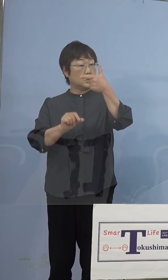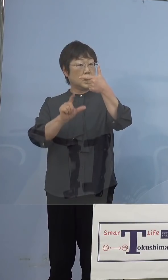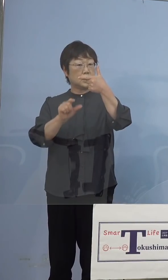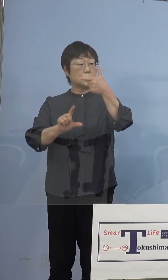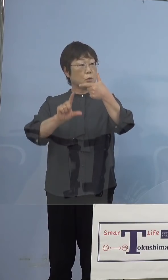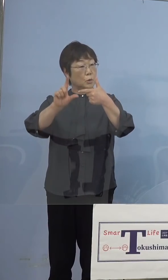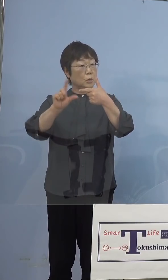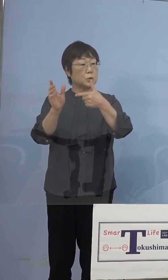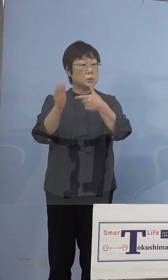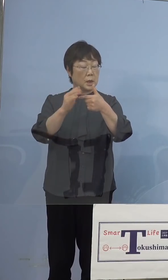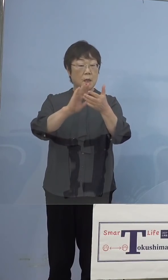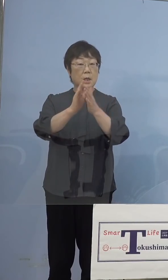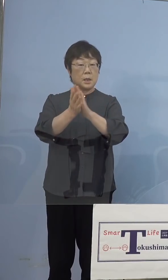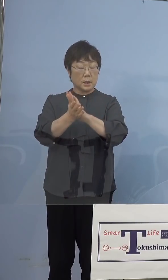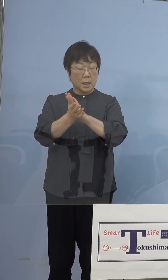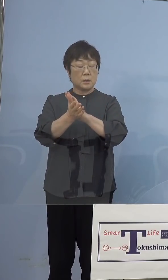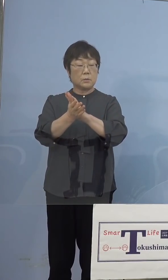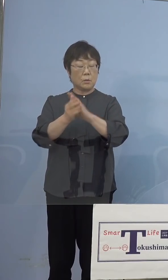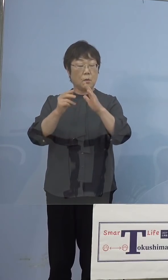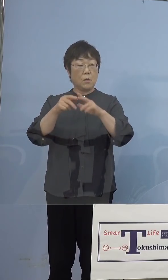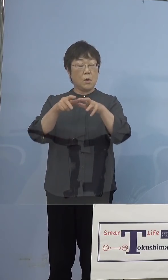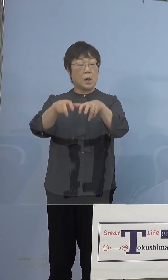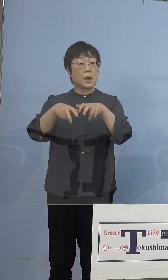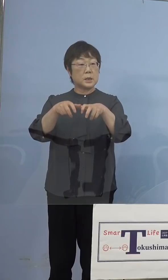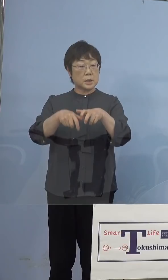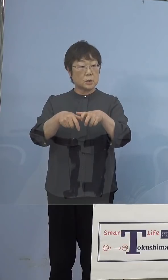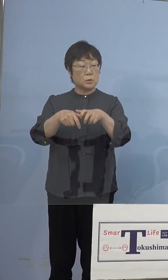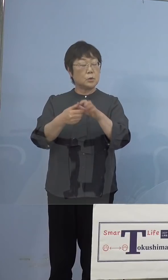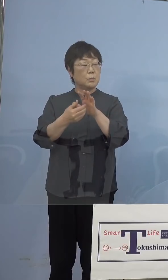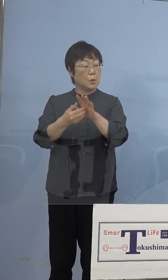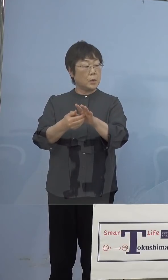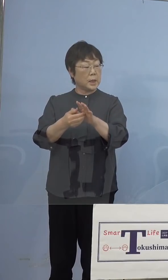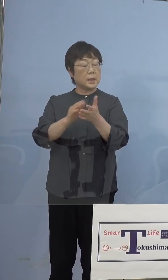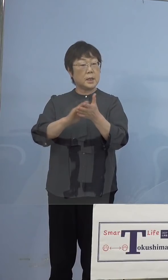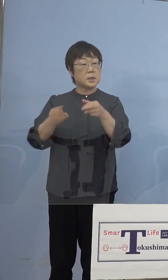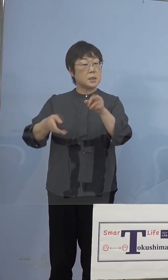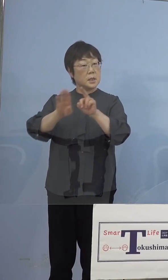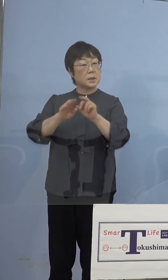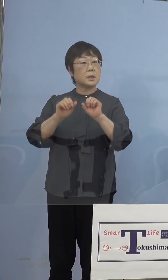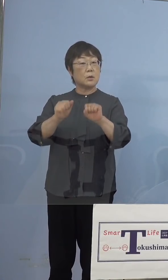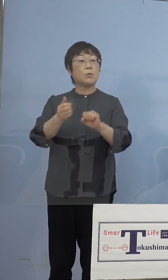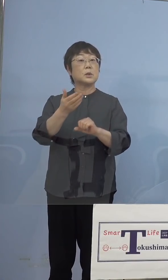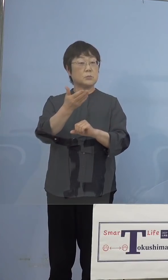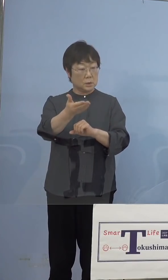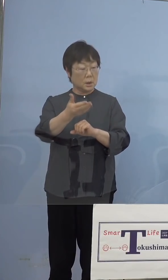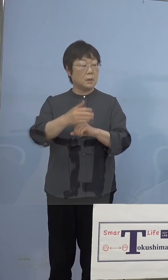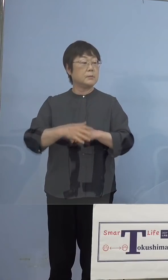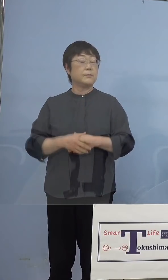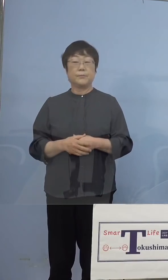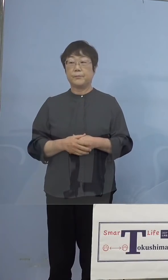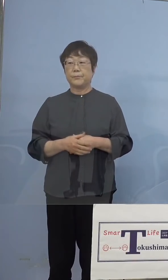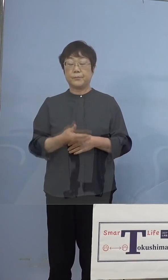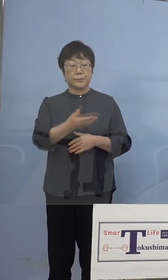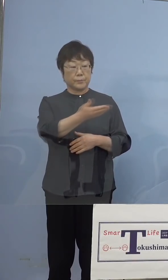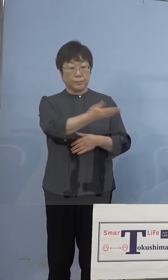県の家畜防疫衛生センターで できるようになるということですか （知事） はい、もう一度こちらをご覧いただきたいと